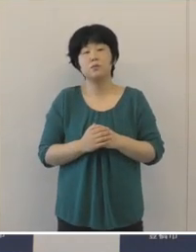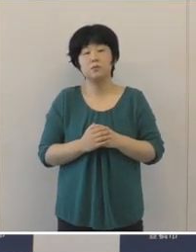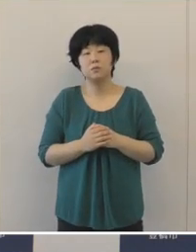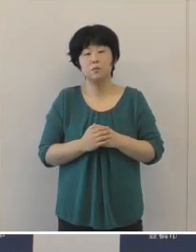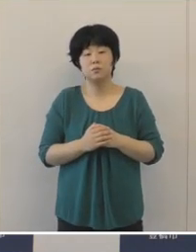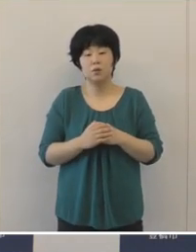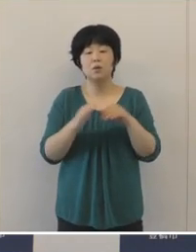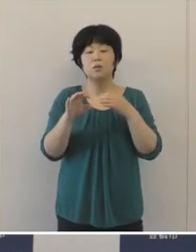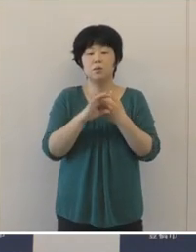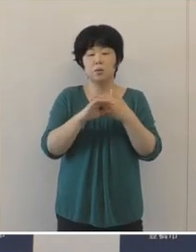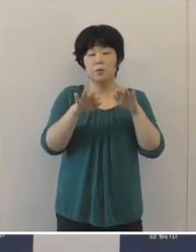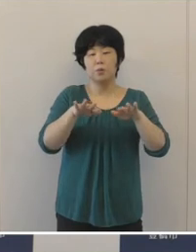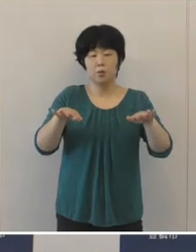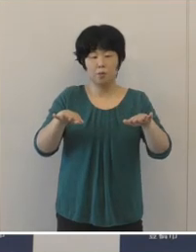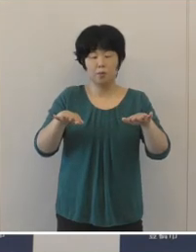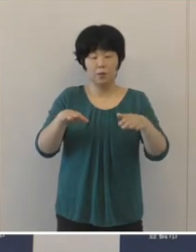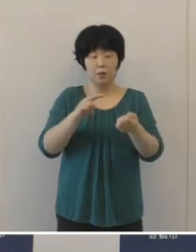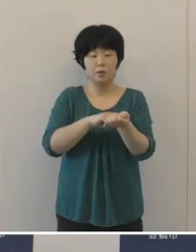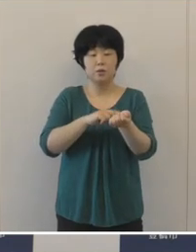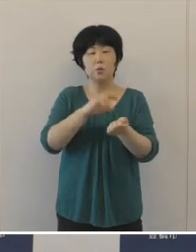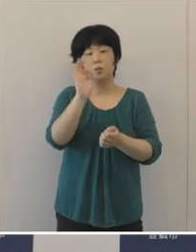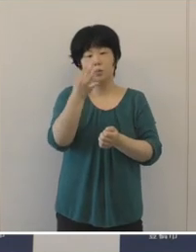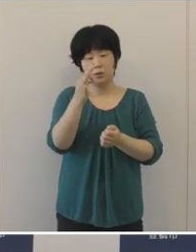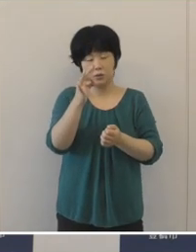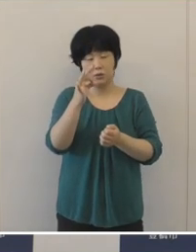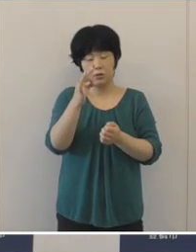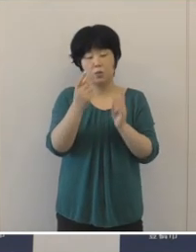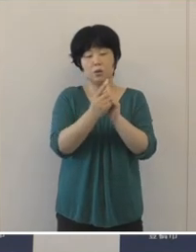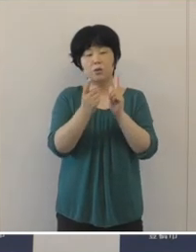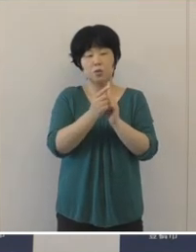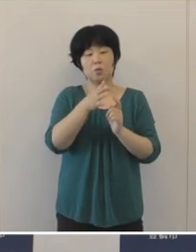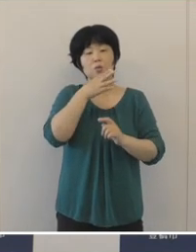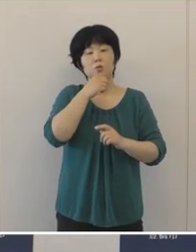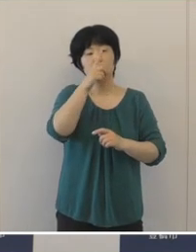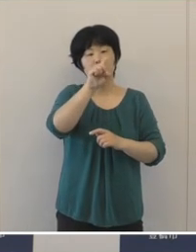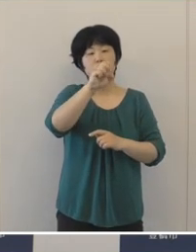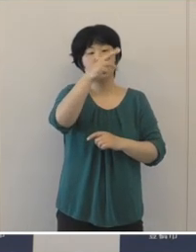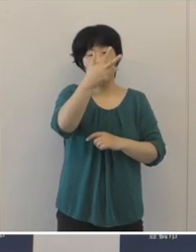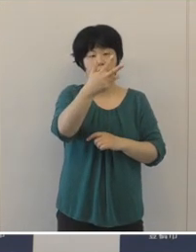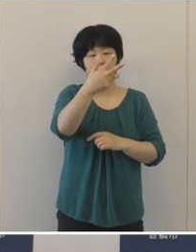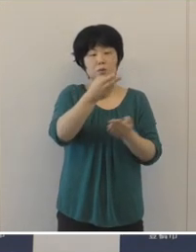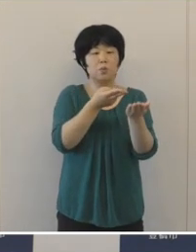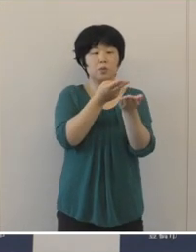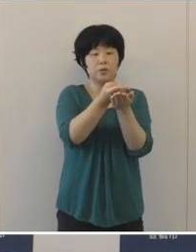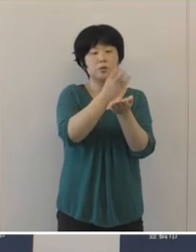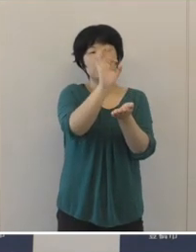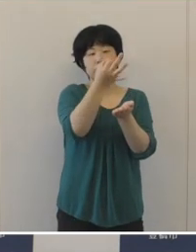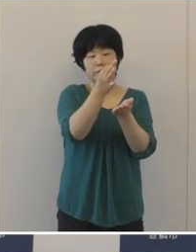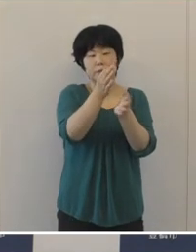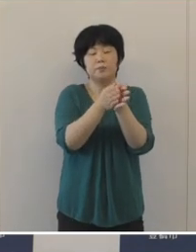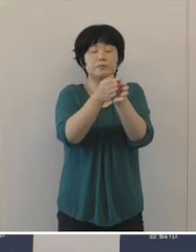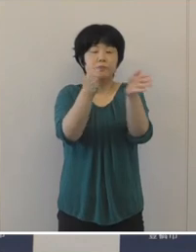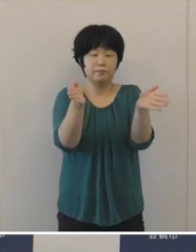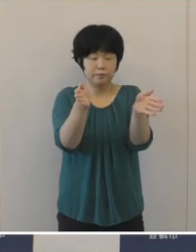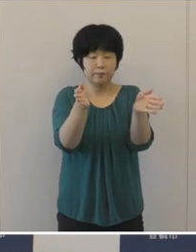子ども医療費助成の対象を18歳までの入院医療品まで拡充するとともに